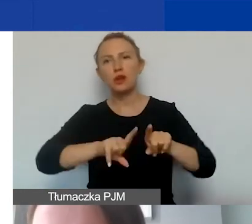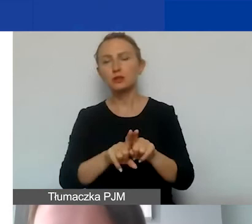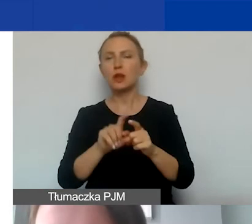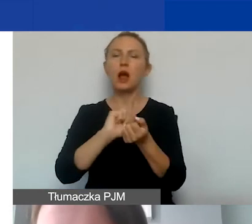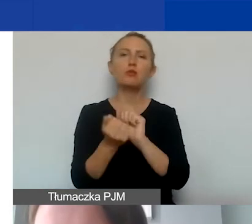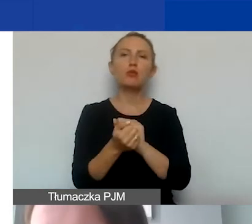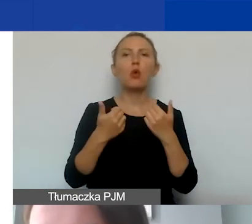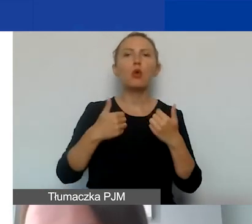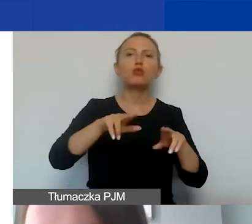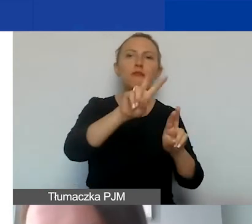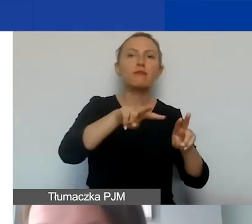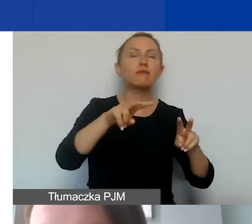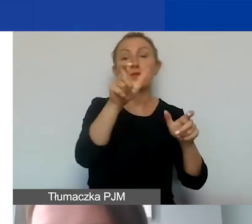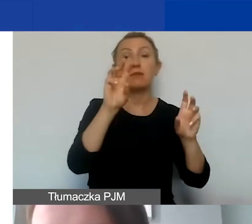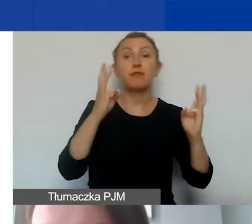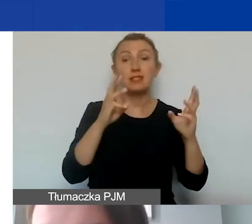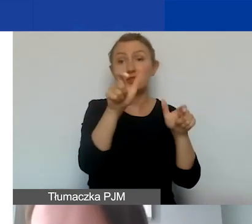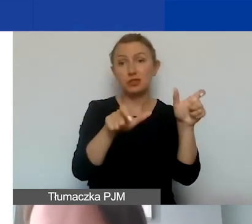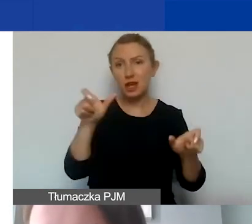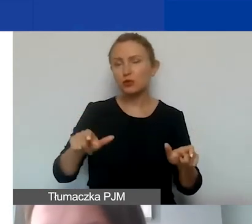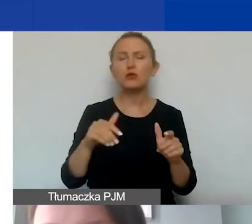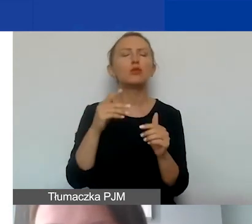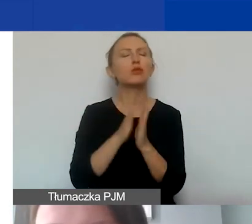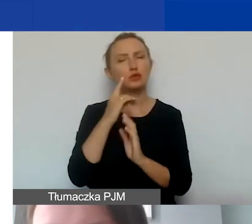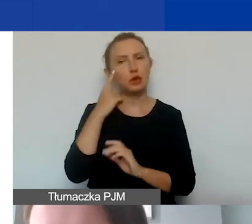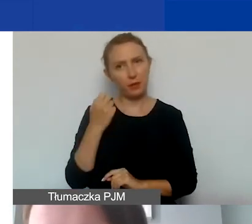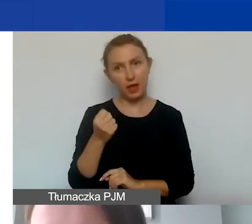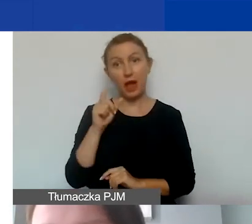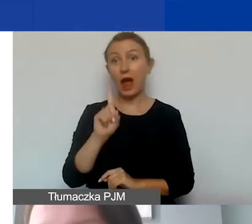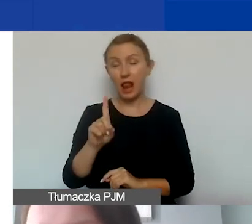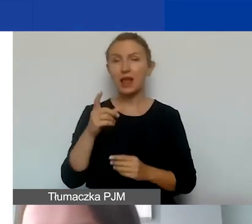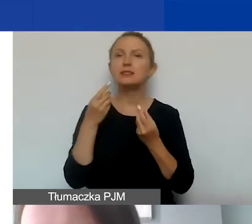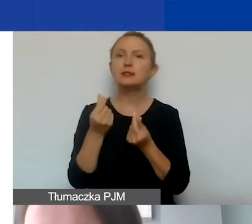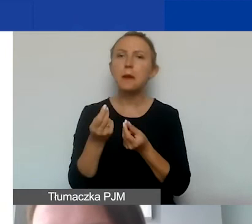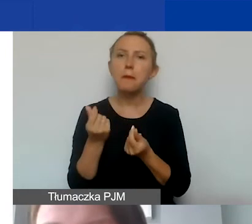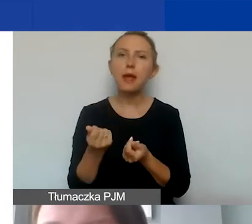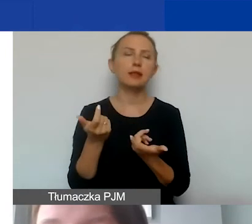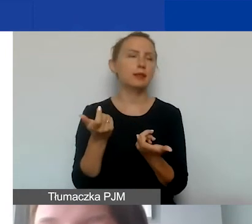albo uczestników warsztatów - proszę o tym szczególnie pamiętać. Natomiast stypendia, granty,